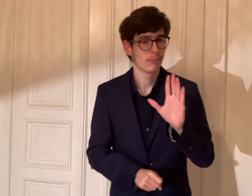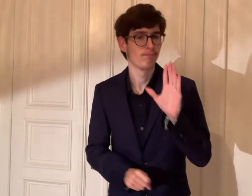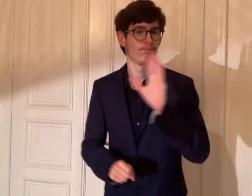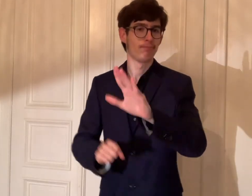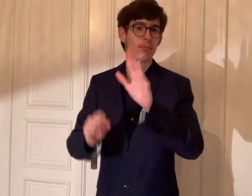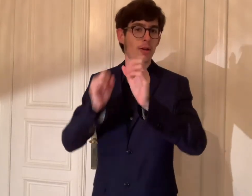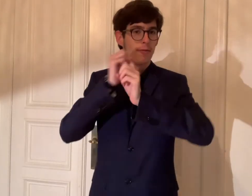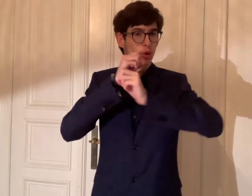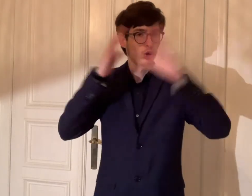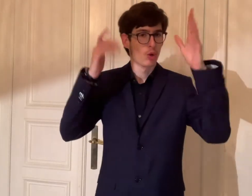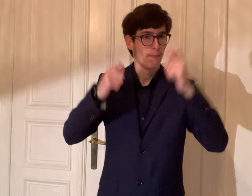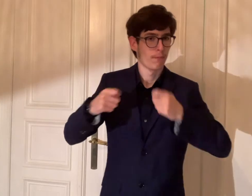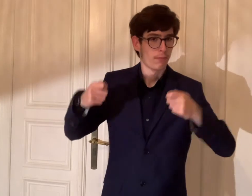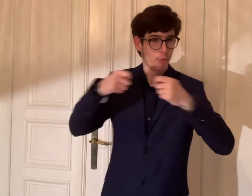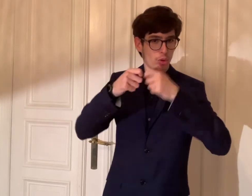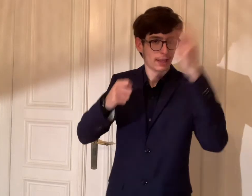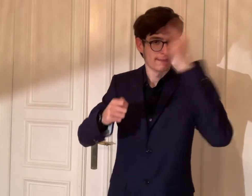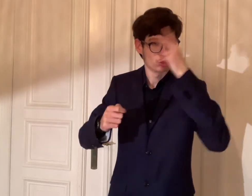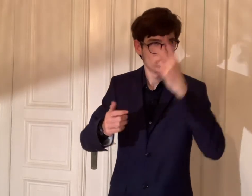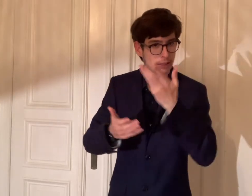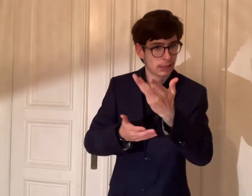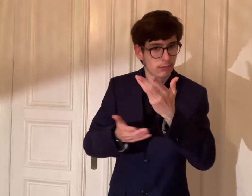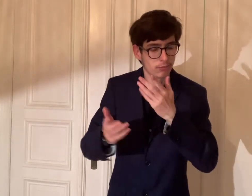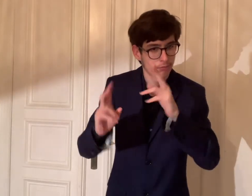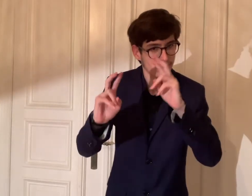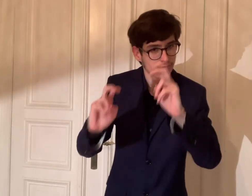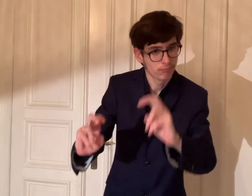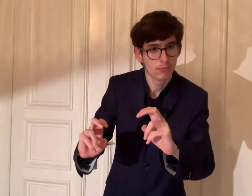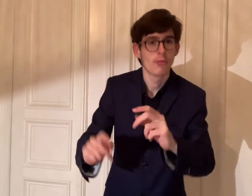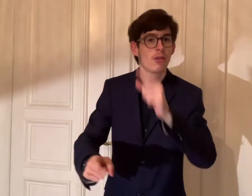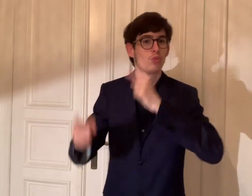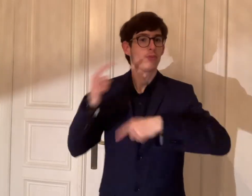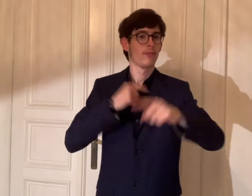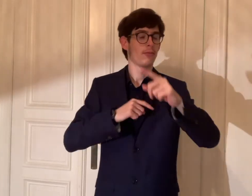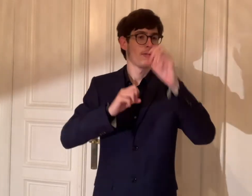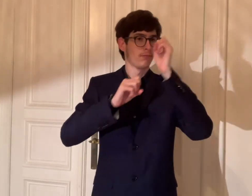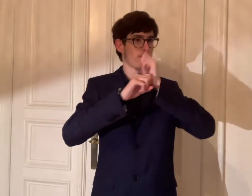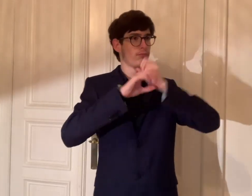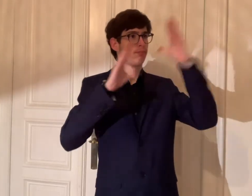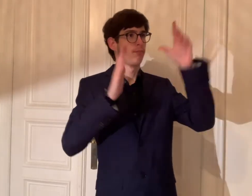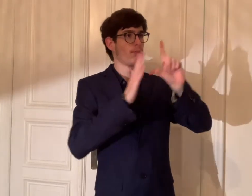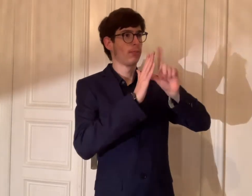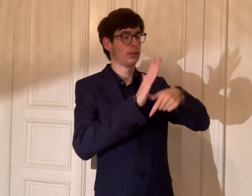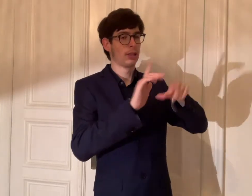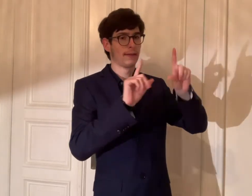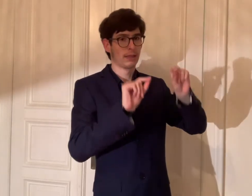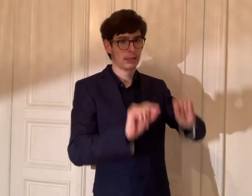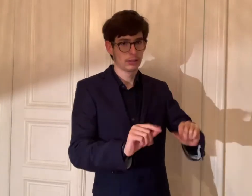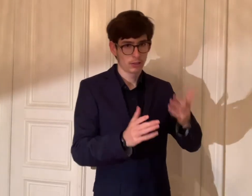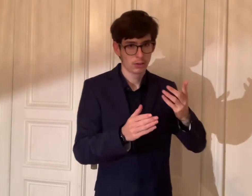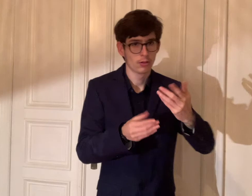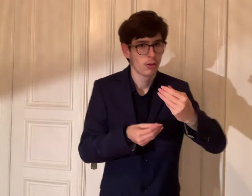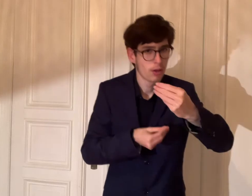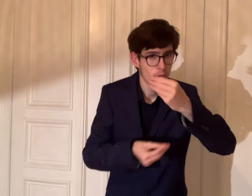Es ist wichtig, dass die Vorstellung des Bundes sowie die Vorstellung unseres Bezirks verstanden zu werden.